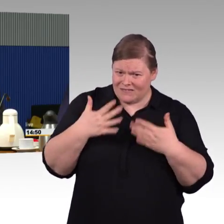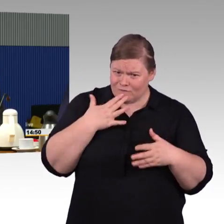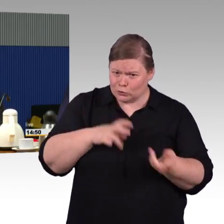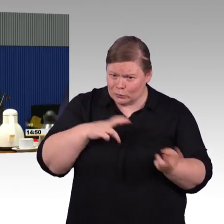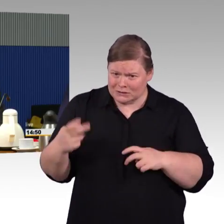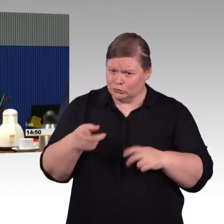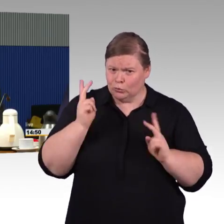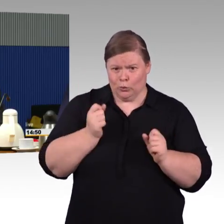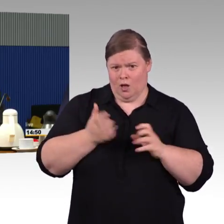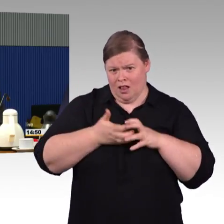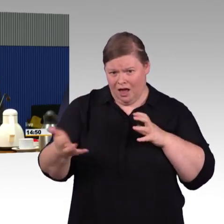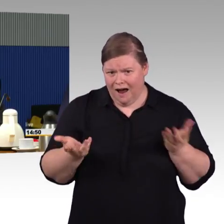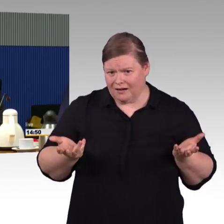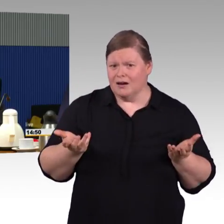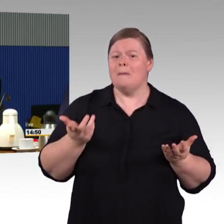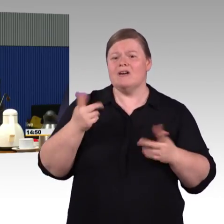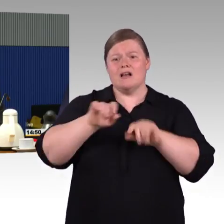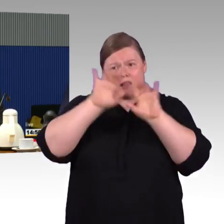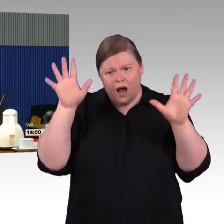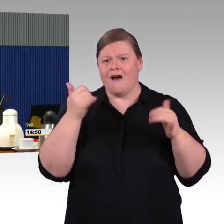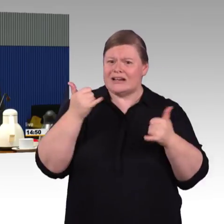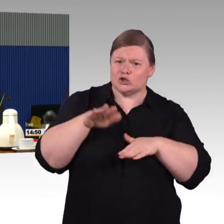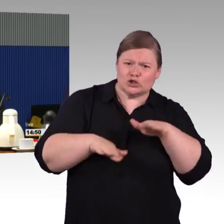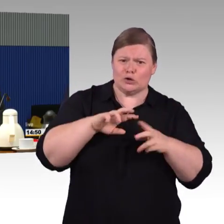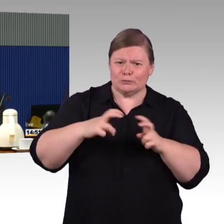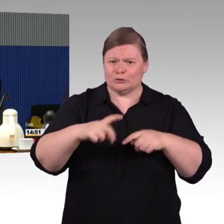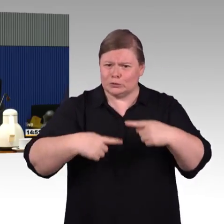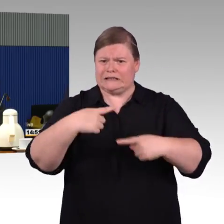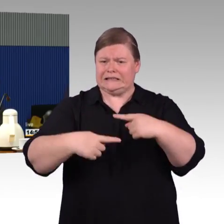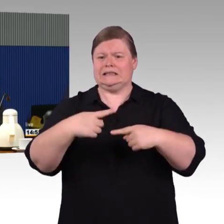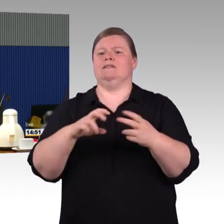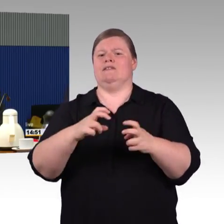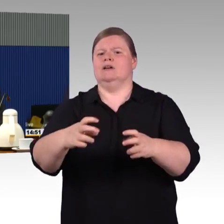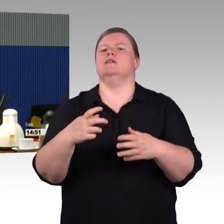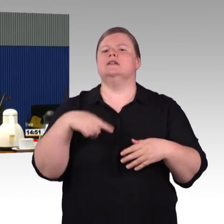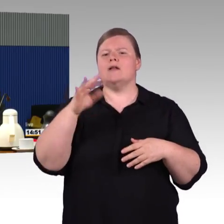und im Bereich der Bahnsteighöhen, kann man auch diskutieren, ist das jetzt 76,55 sind die 38 gut,